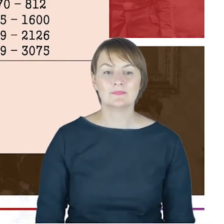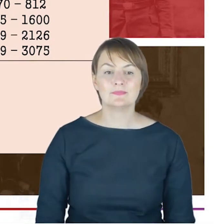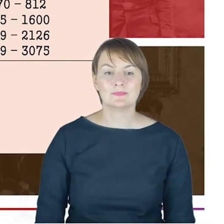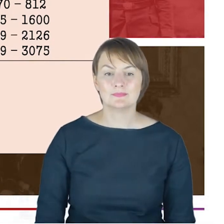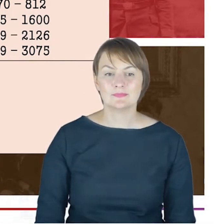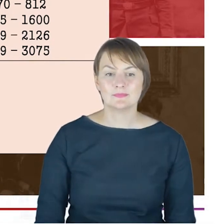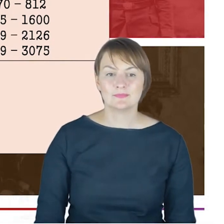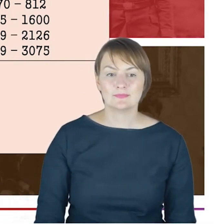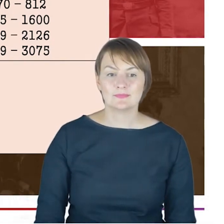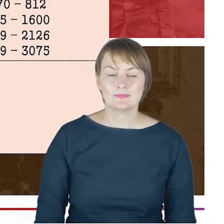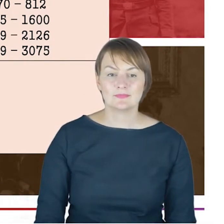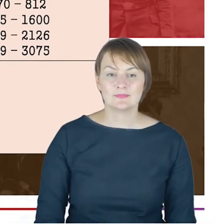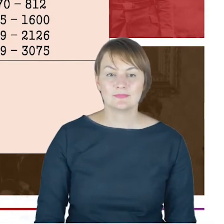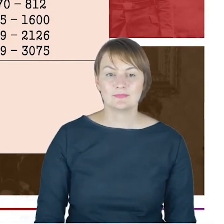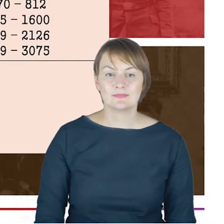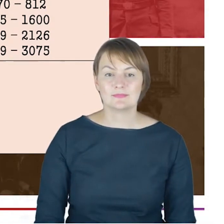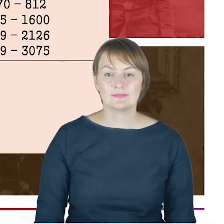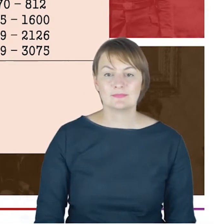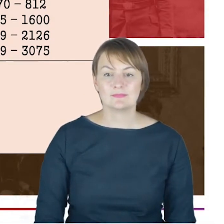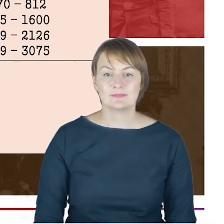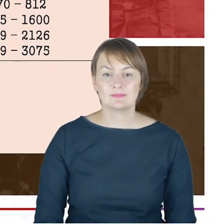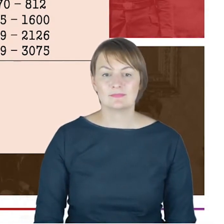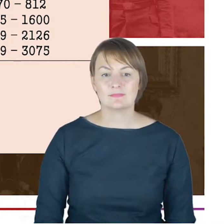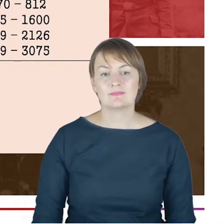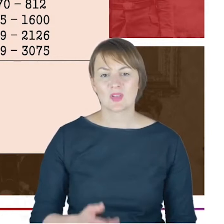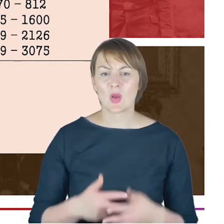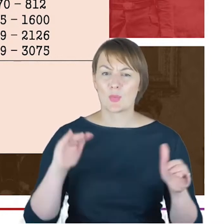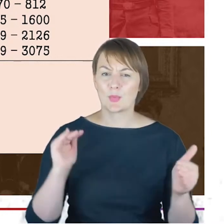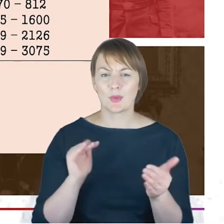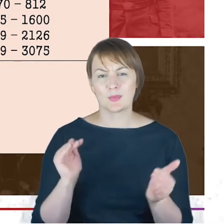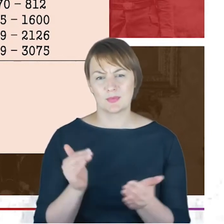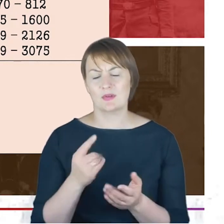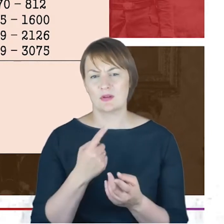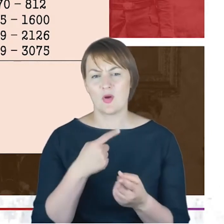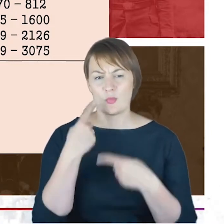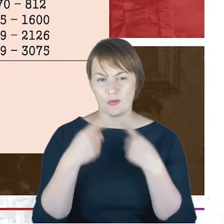Tu już zmuszona będą to chyba bardzo szybciutko przebiec, ale chciałabym tylko zwrócić uwagę na to,